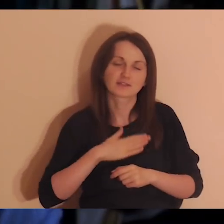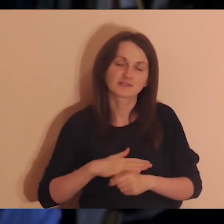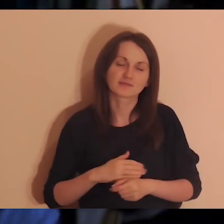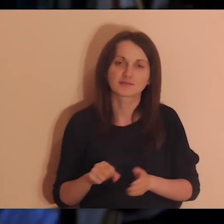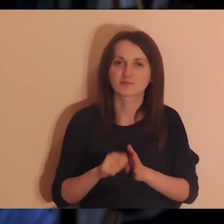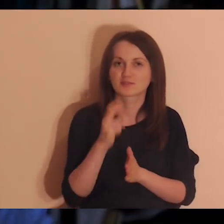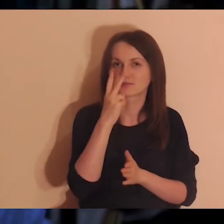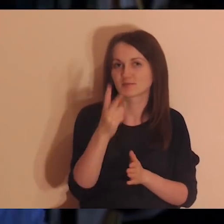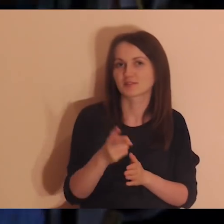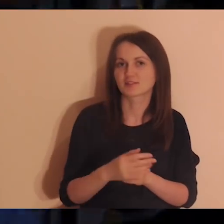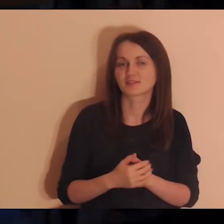Do zobaczenia.